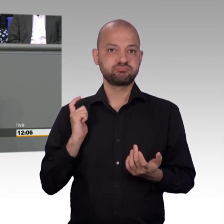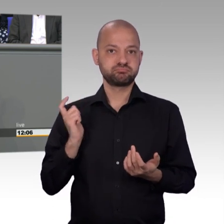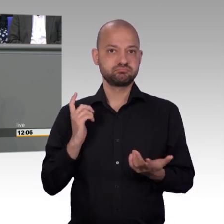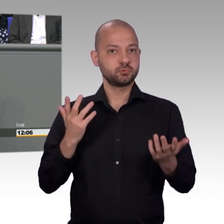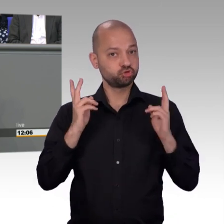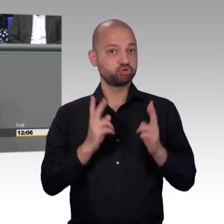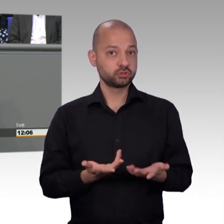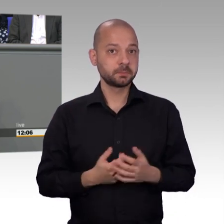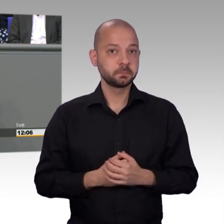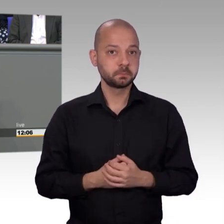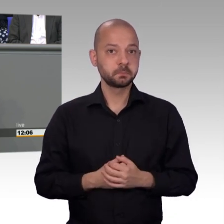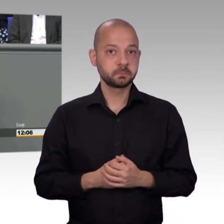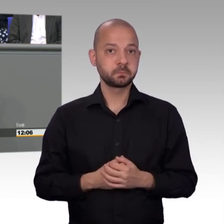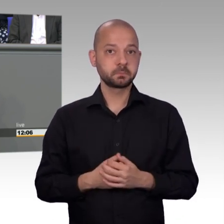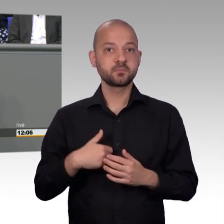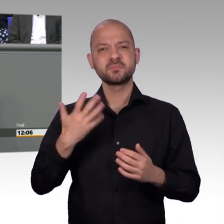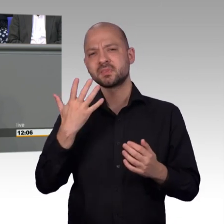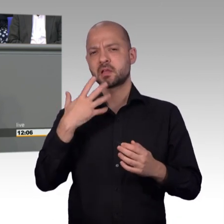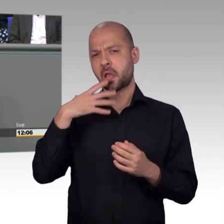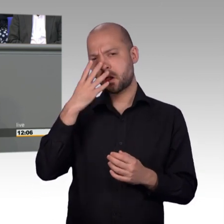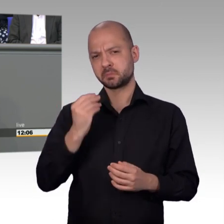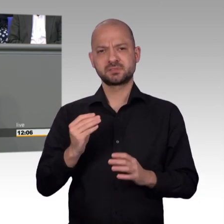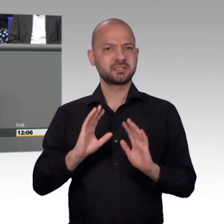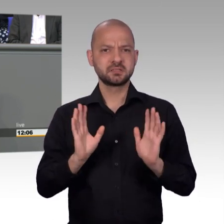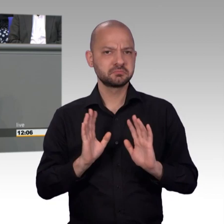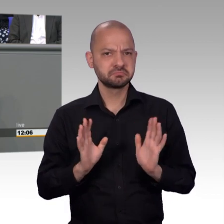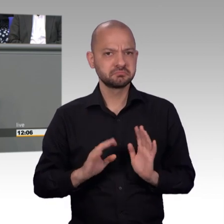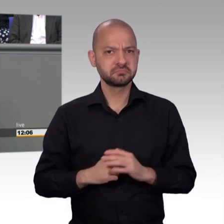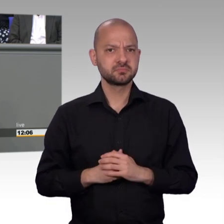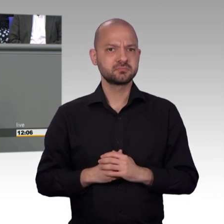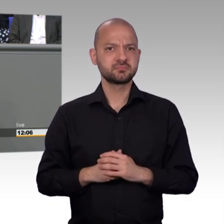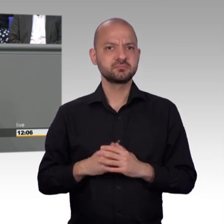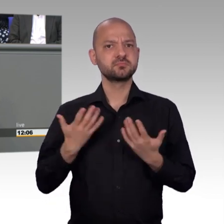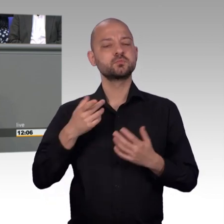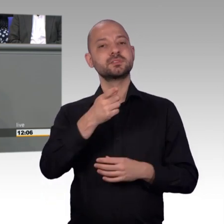dass wir sie eben nicht sechs bis neun Monate irgendwie auf Halte liegen lassen, sondern dass wir sie weiter bearbeiten wollen.